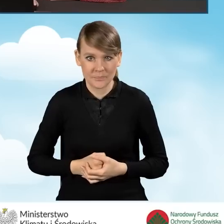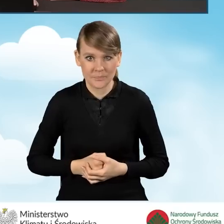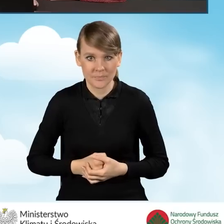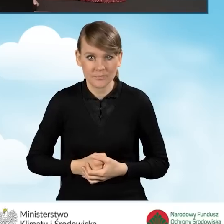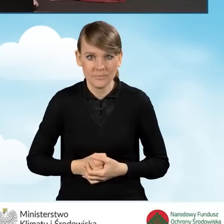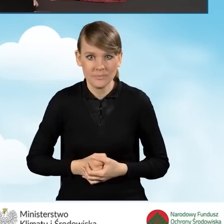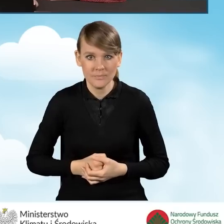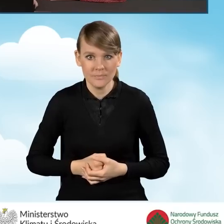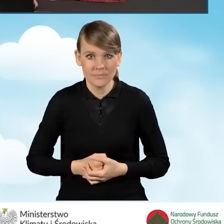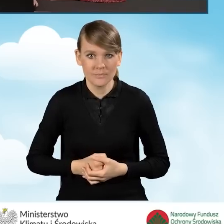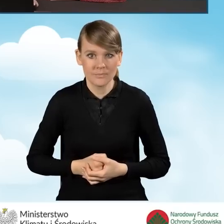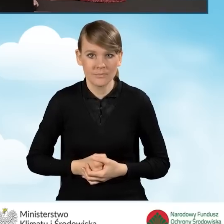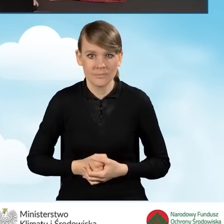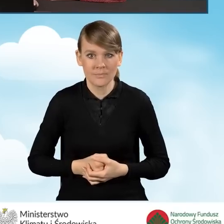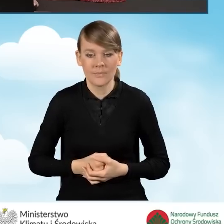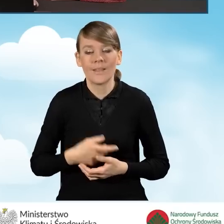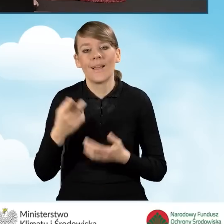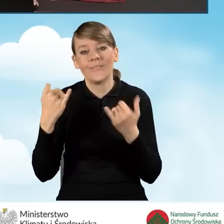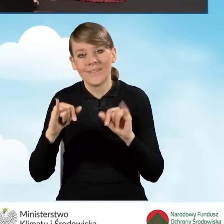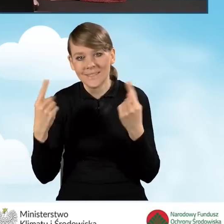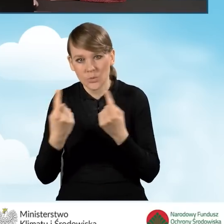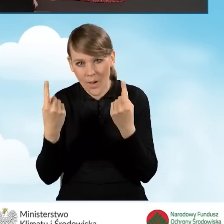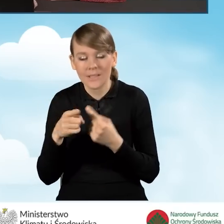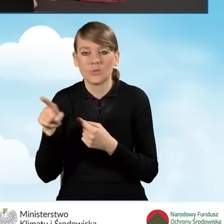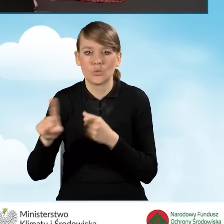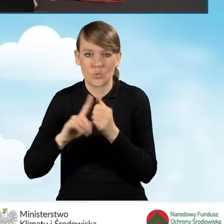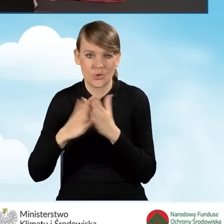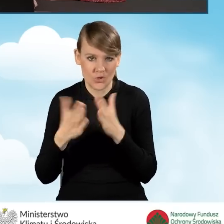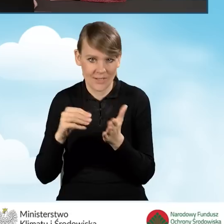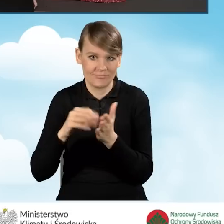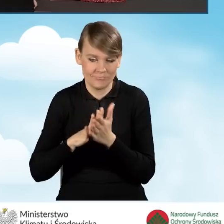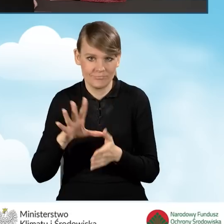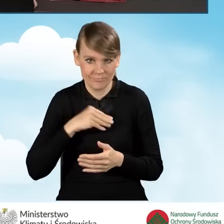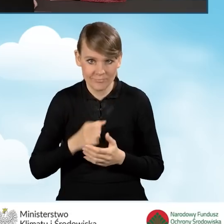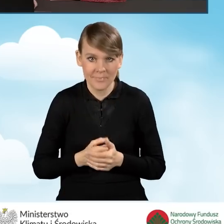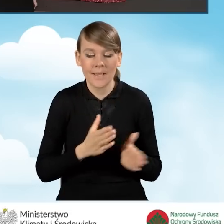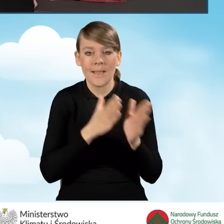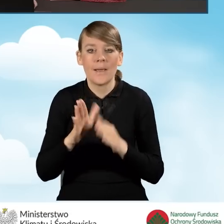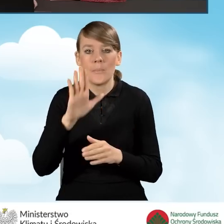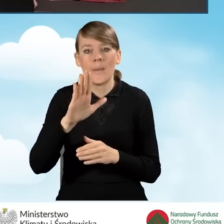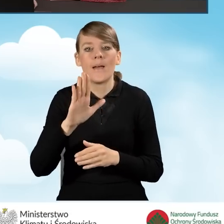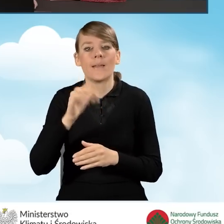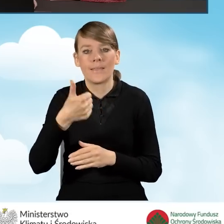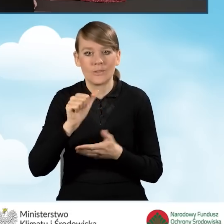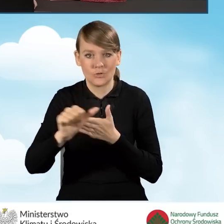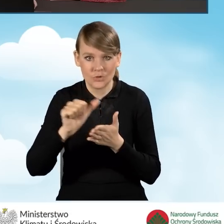W innym przypadku numer księgi możemy wpisać. Następnie podajemy w polu B1.13 numer działki,